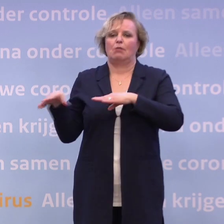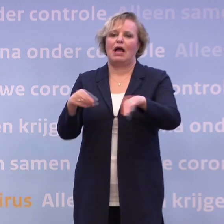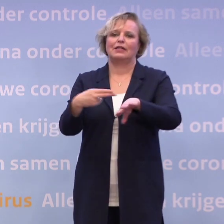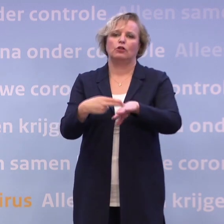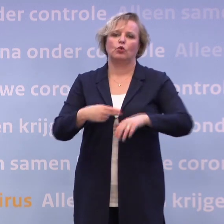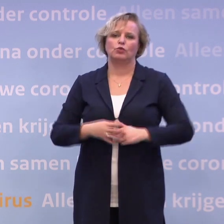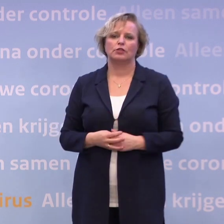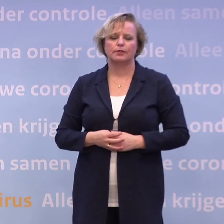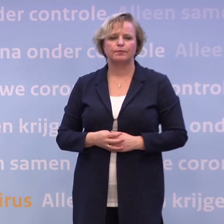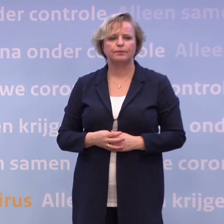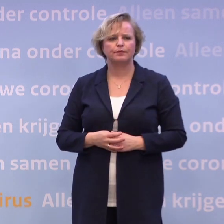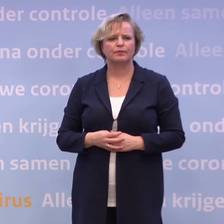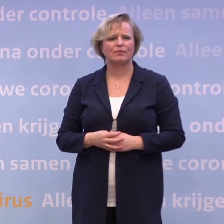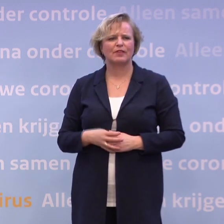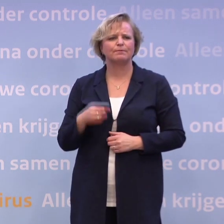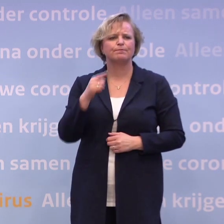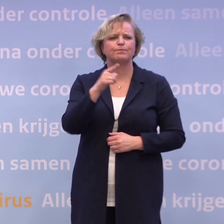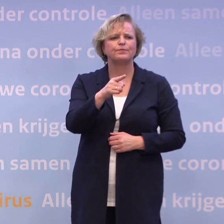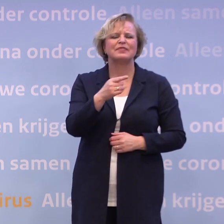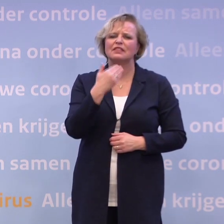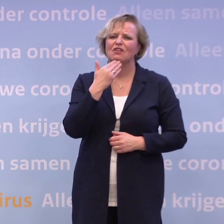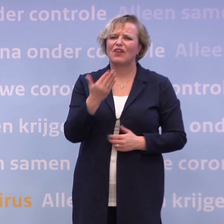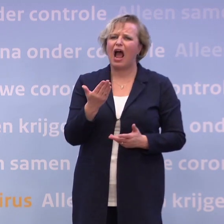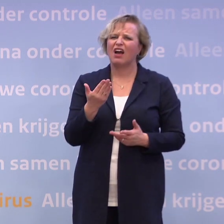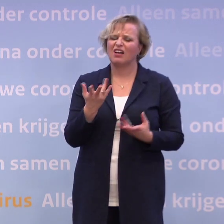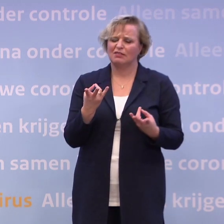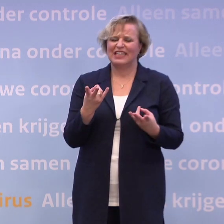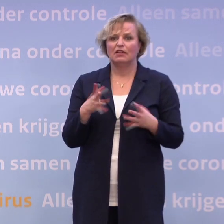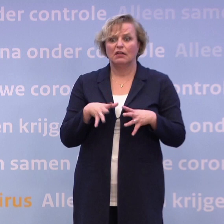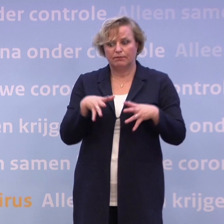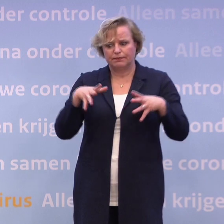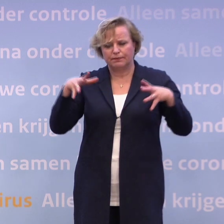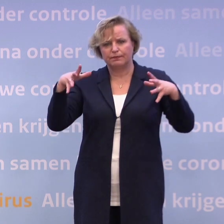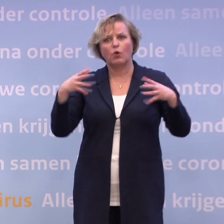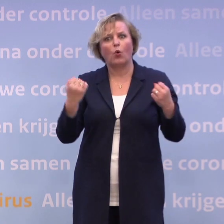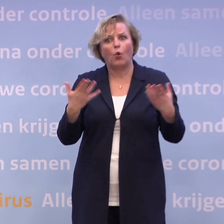Hoe komt het dat die cijfers maar niet willen afnemen? Wat is jullie analyse? -Omdat wij collectief te veel...